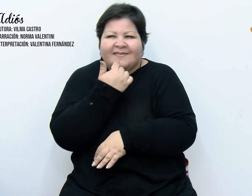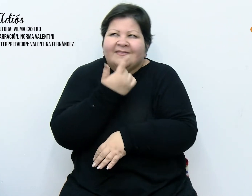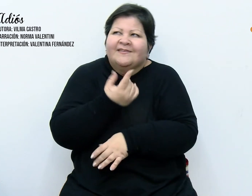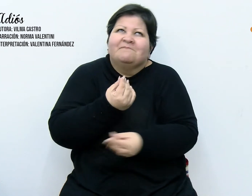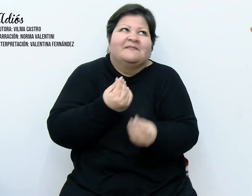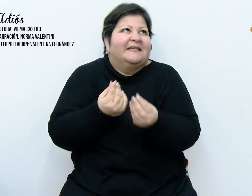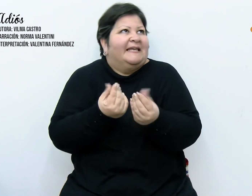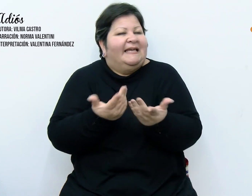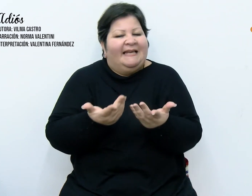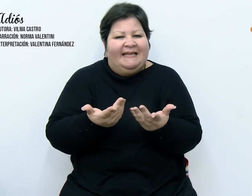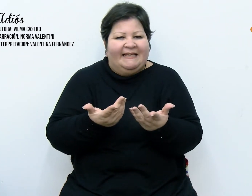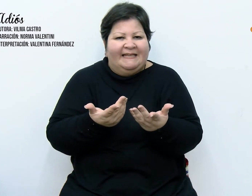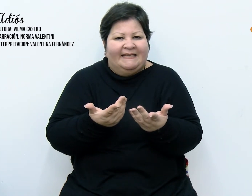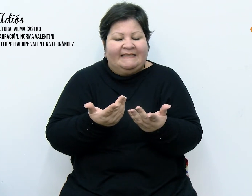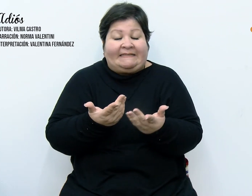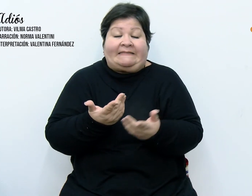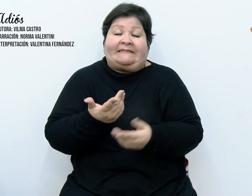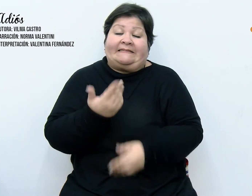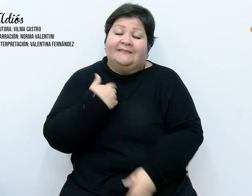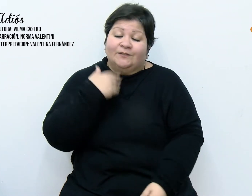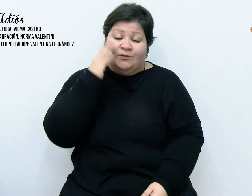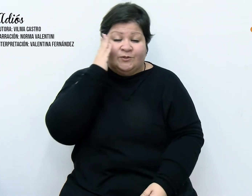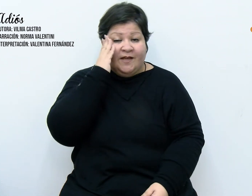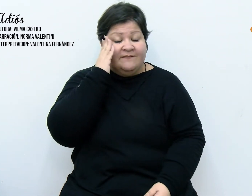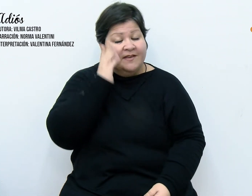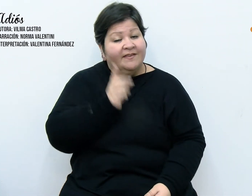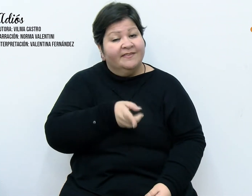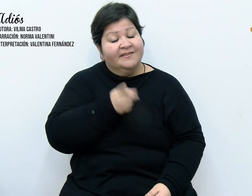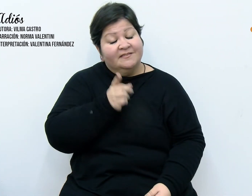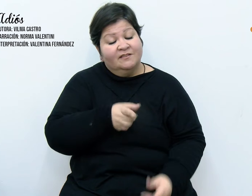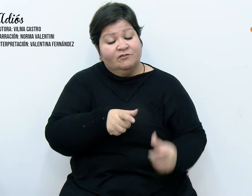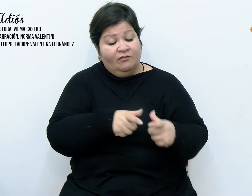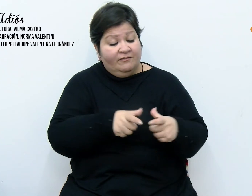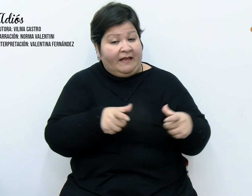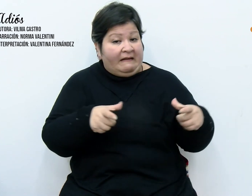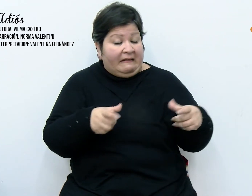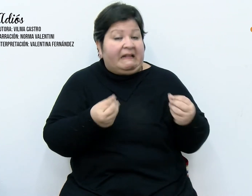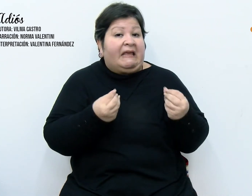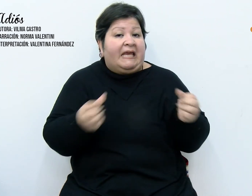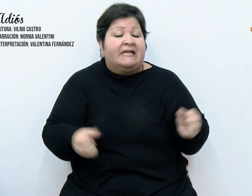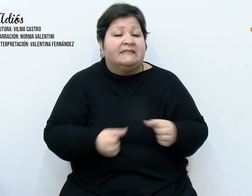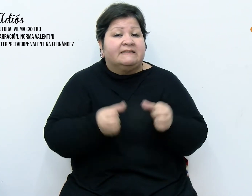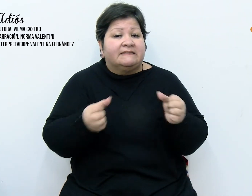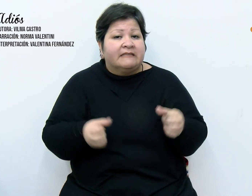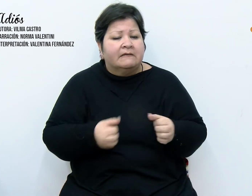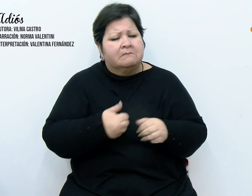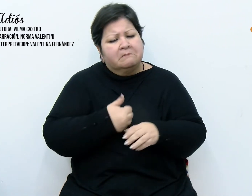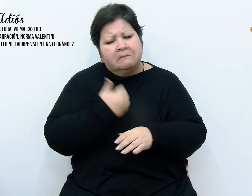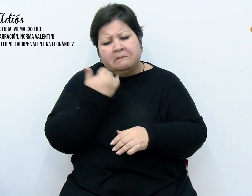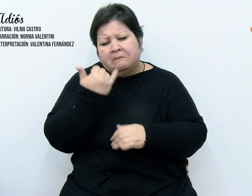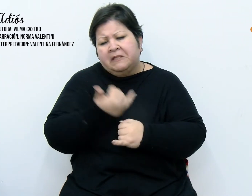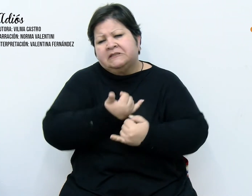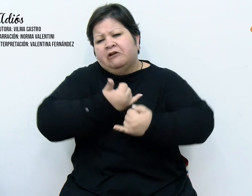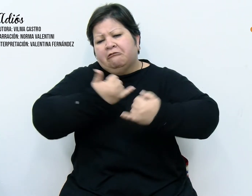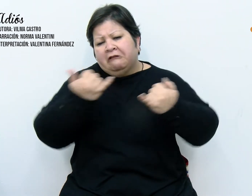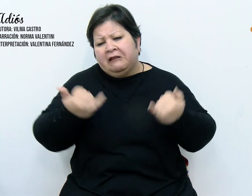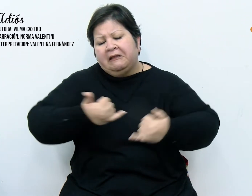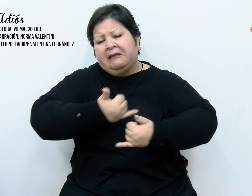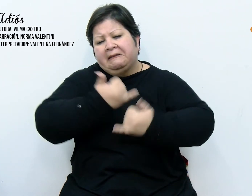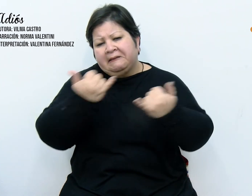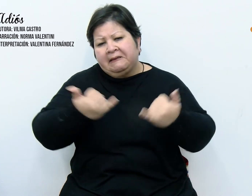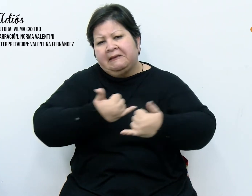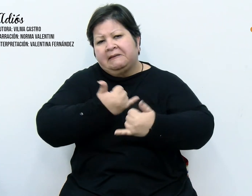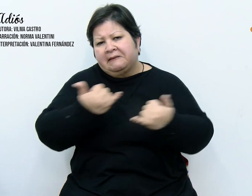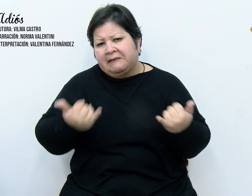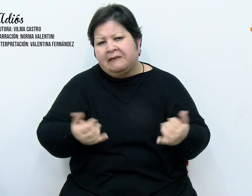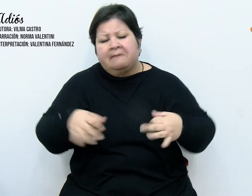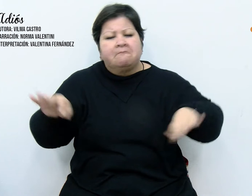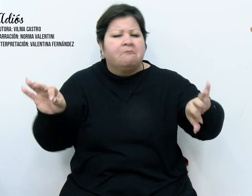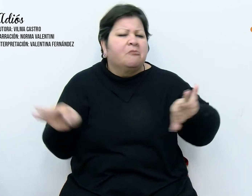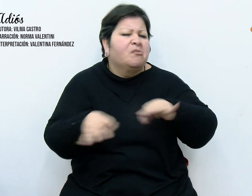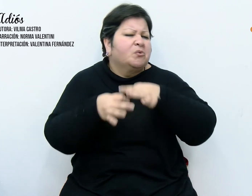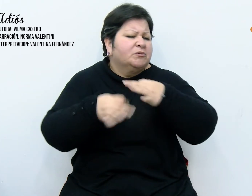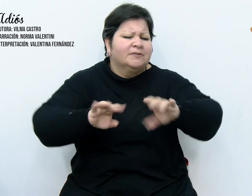tomar una decisión al respecto, ¿pero cuál? Los días transcurrían y las notas no cesaban, incansables,